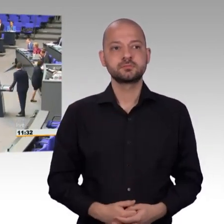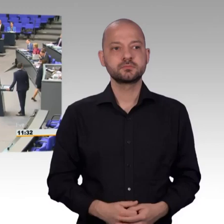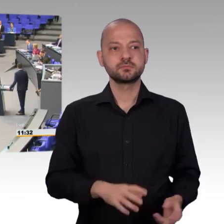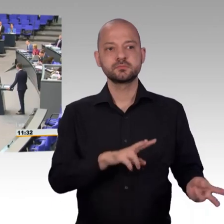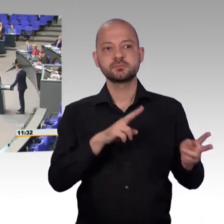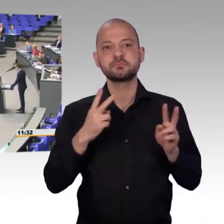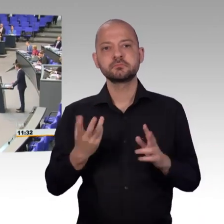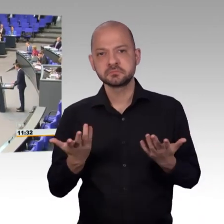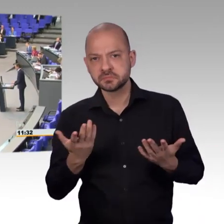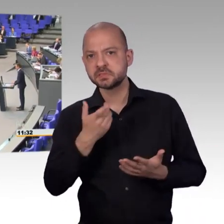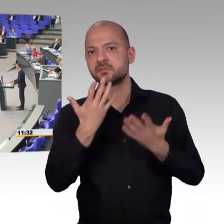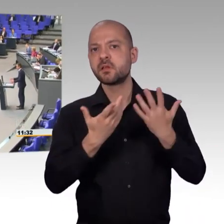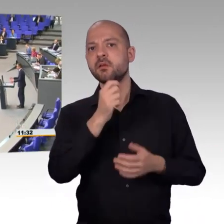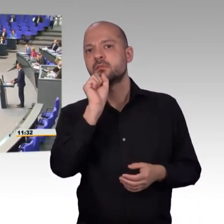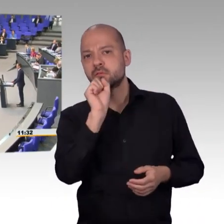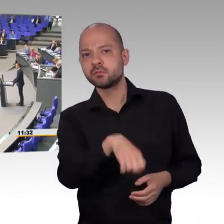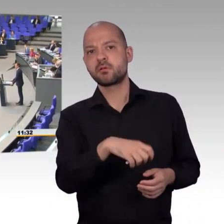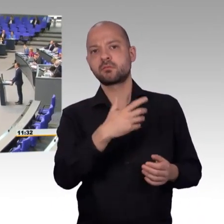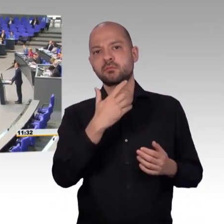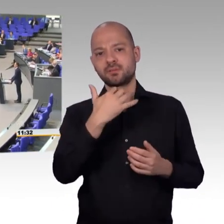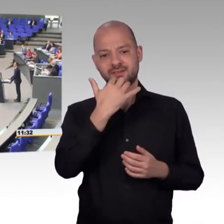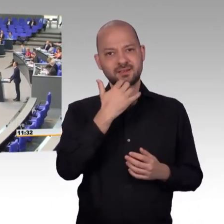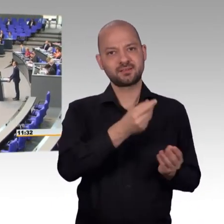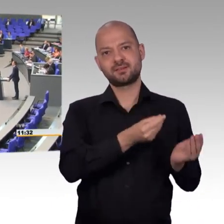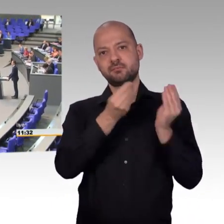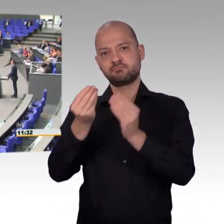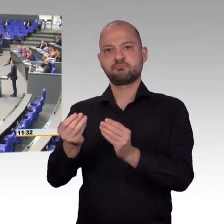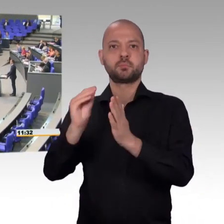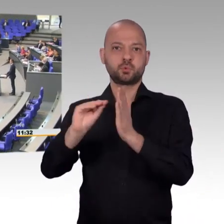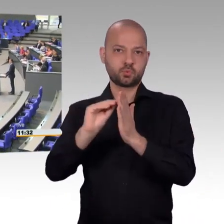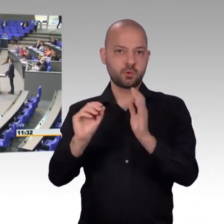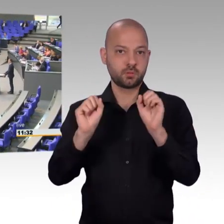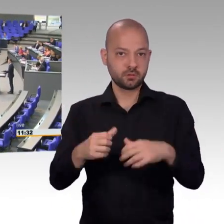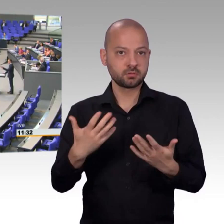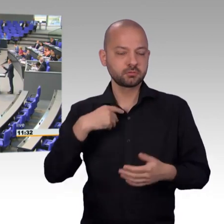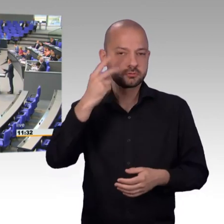[Rednerwechsel] Sehr geehrter Herr Präsident, sehr geehrte Abgeordnete, liebe Bürger in Deutschland,